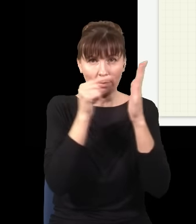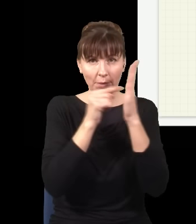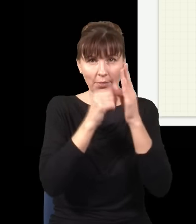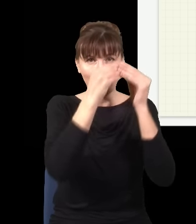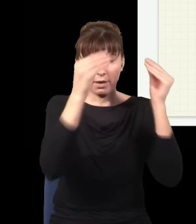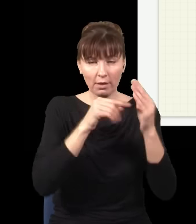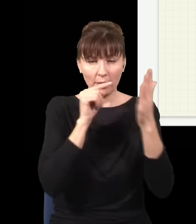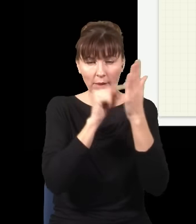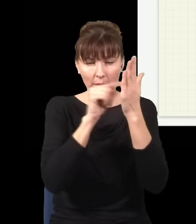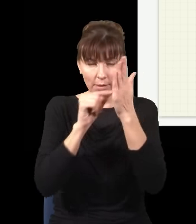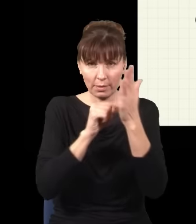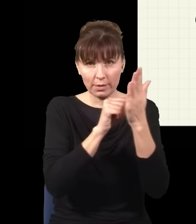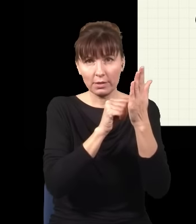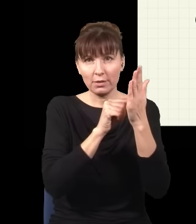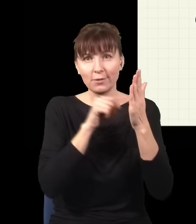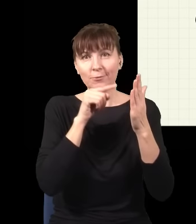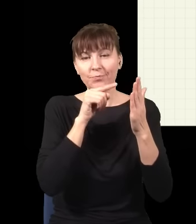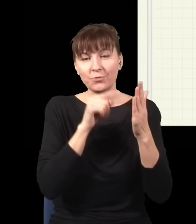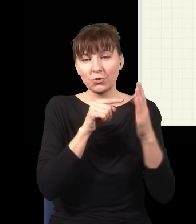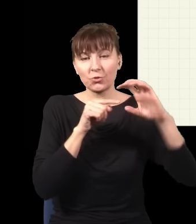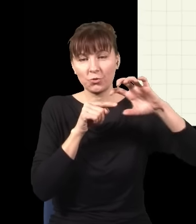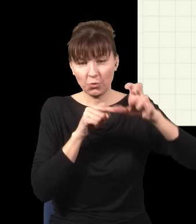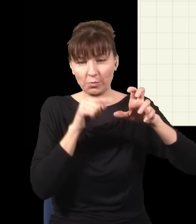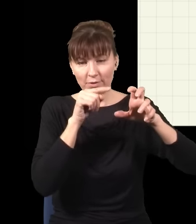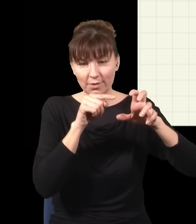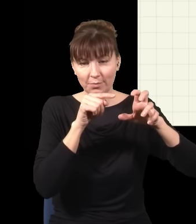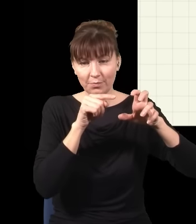ten podzbiór tych zdarzeń, który odpowiada